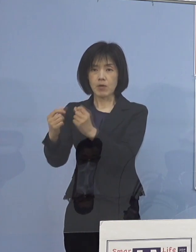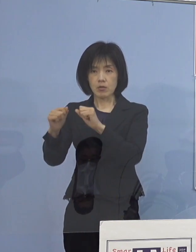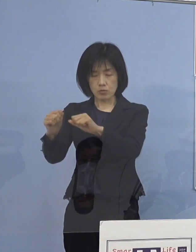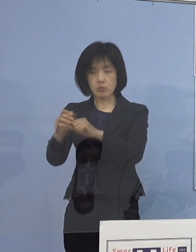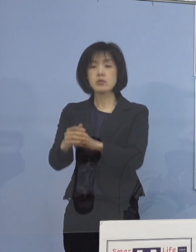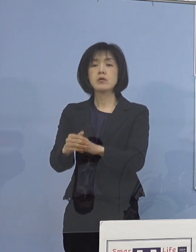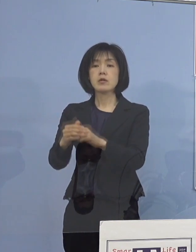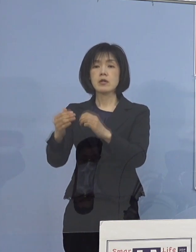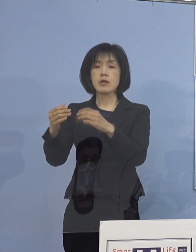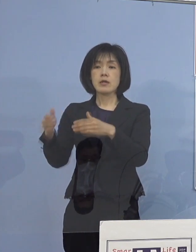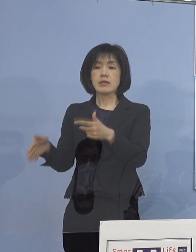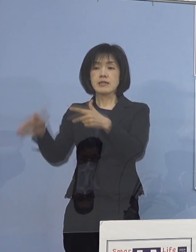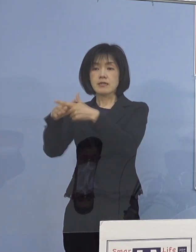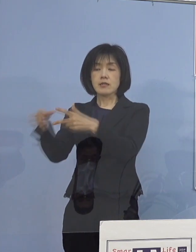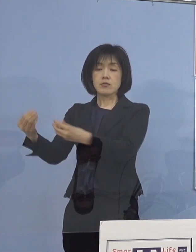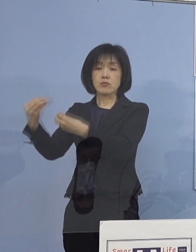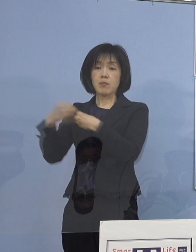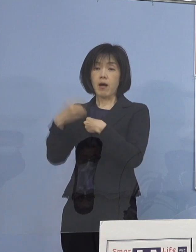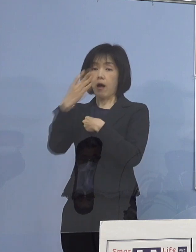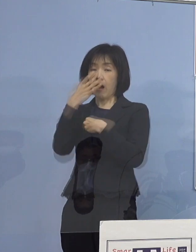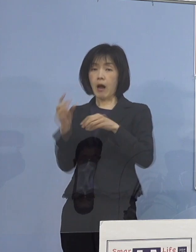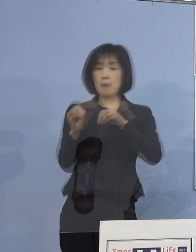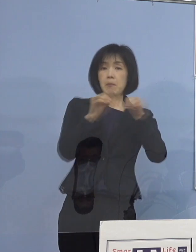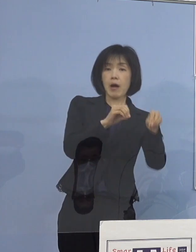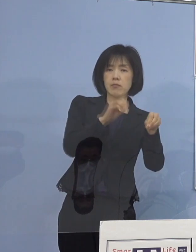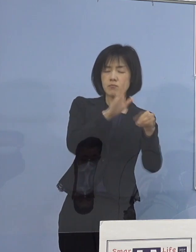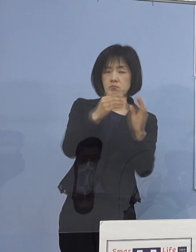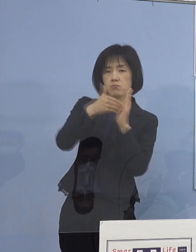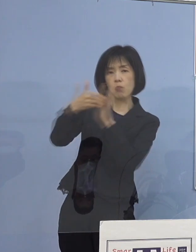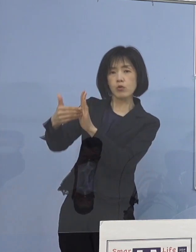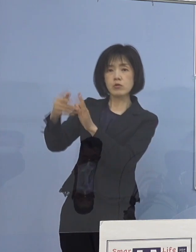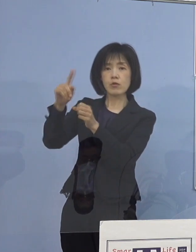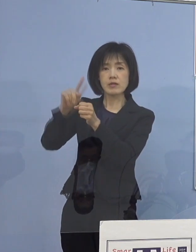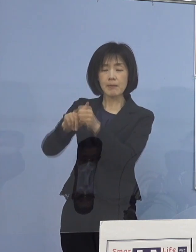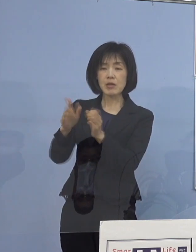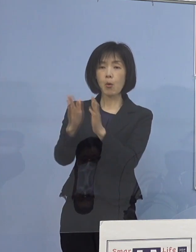家庭内感染防止のためのパンフレットの配布を